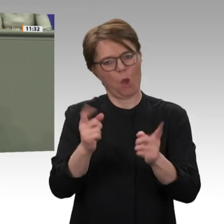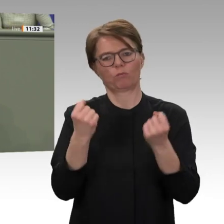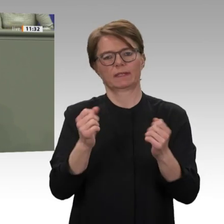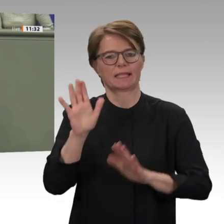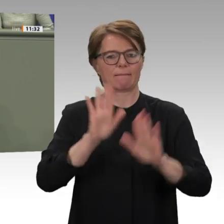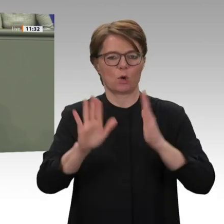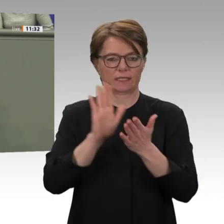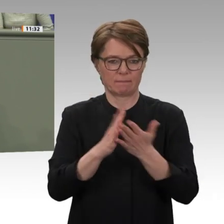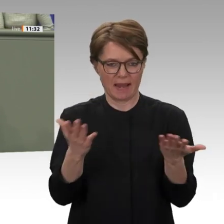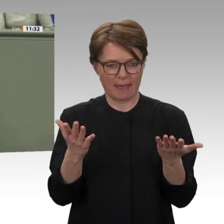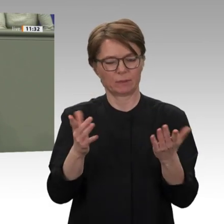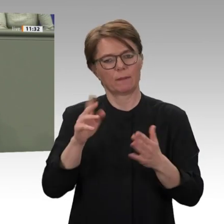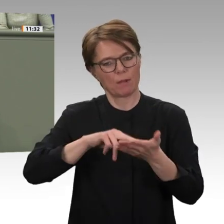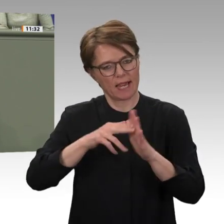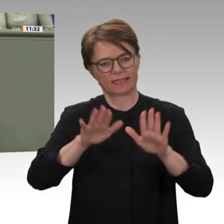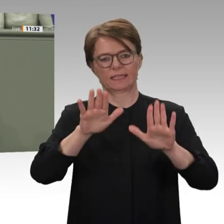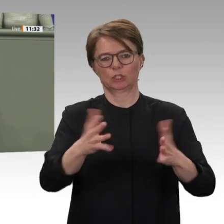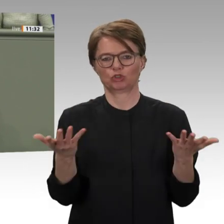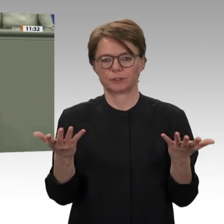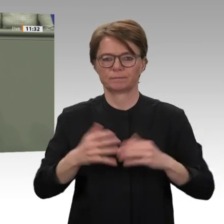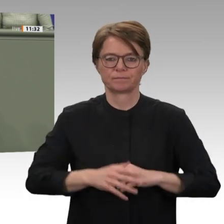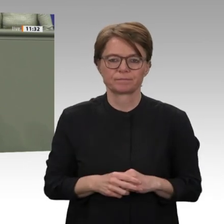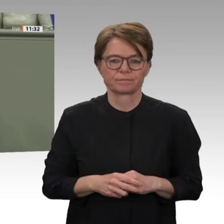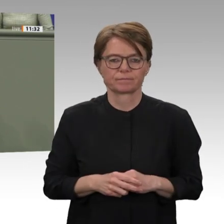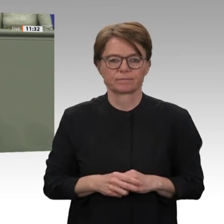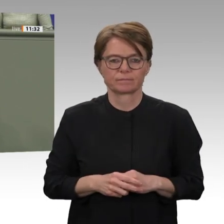darauf achten, dass die Vereinten Nationen auch in Zukunft die zentrale Stütze im